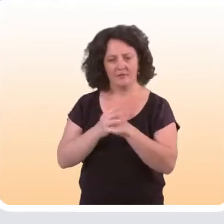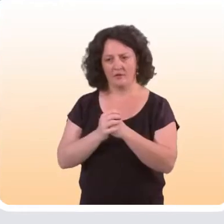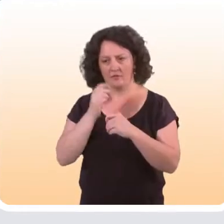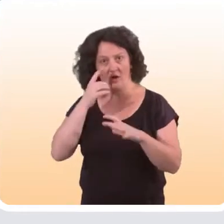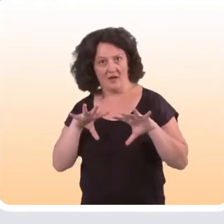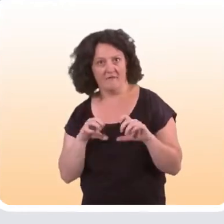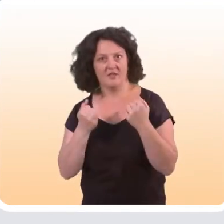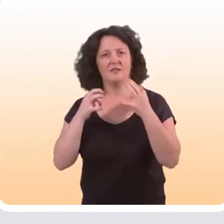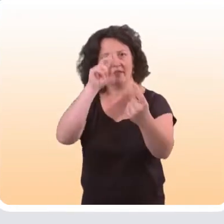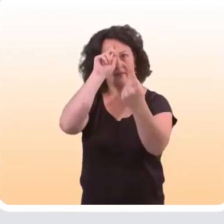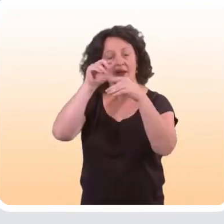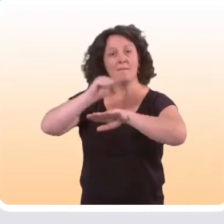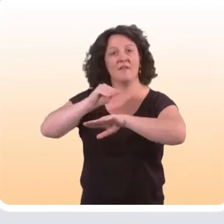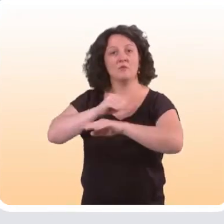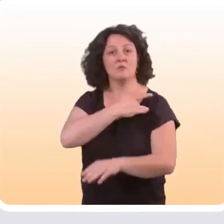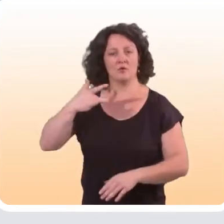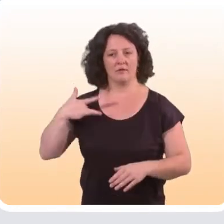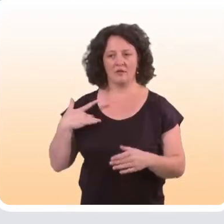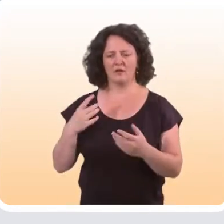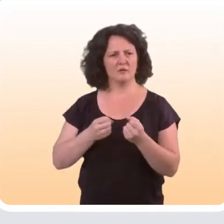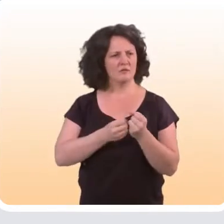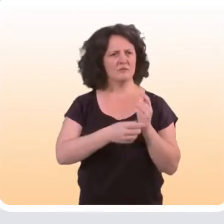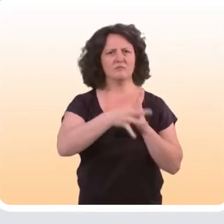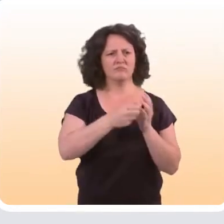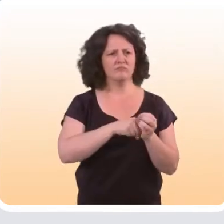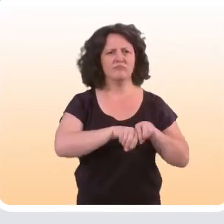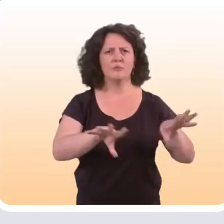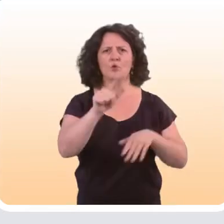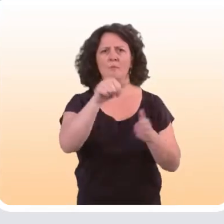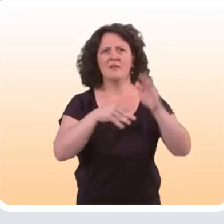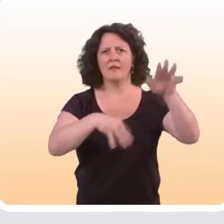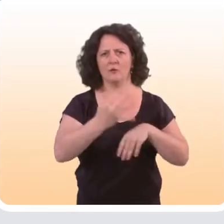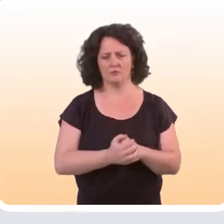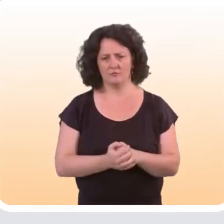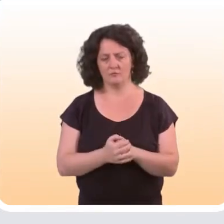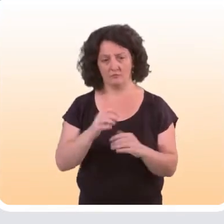et efficaces pour des questions de prévention en santé. Et cela nous a montré,